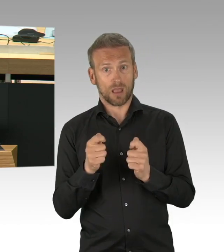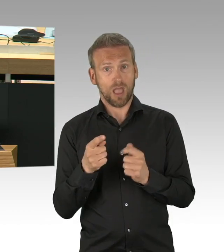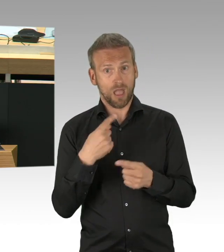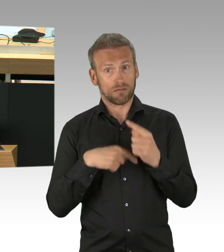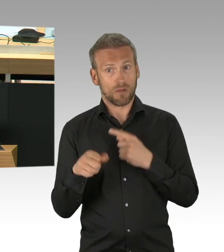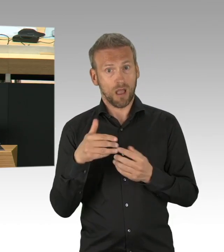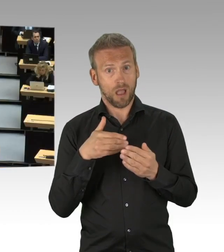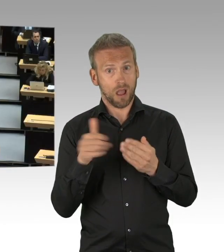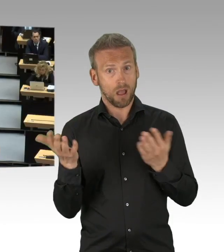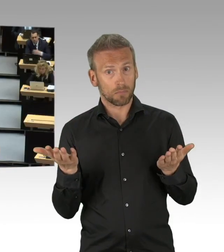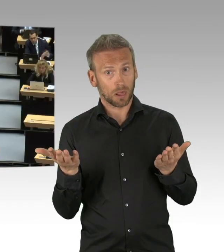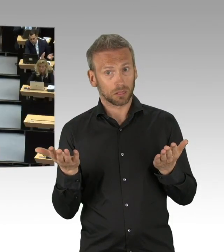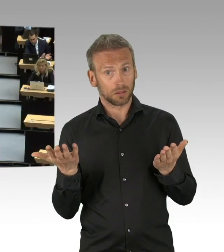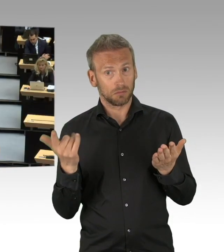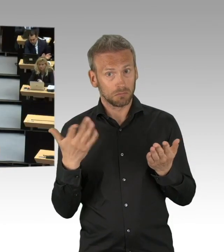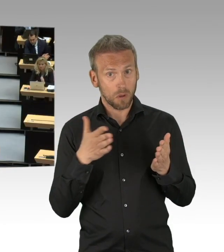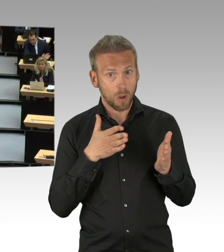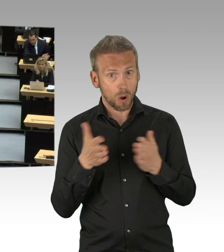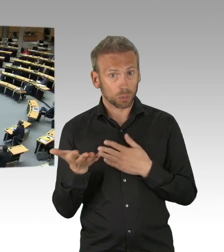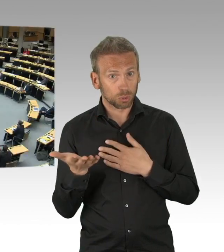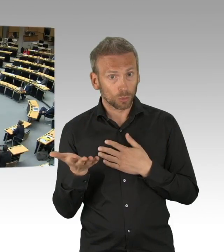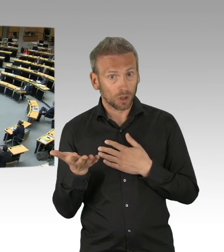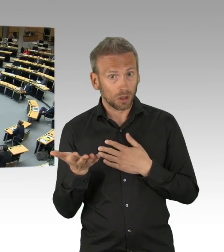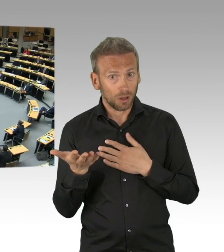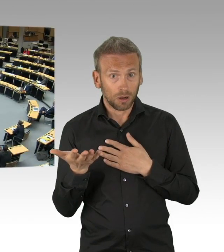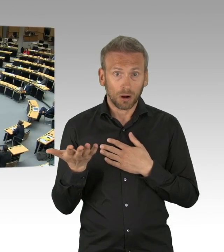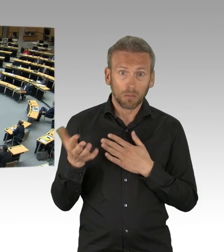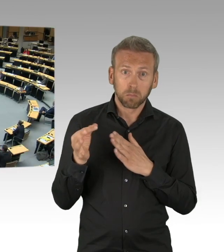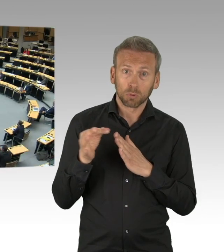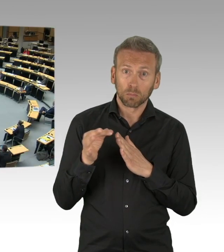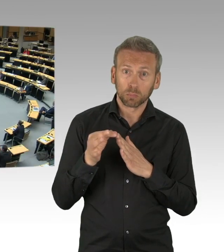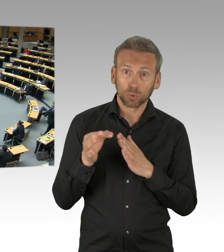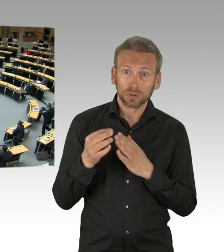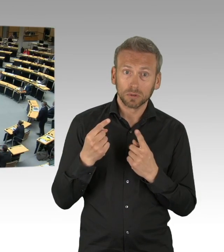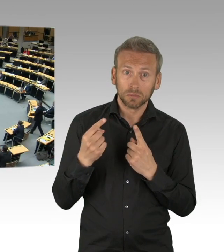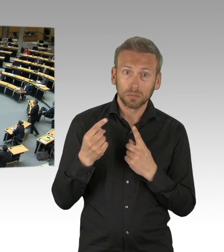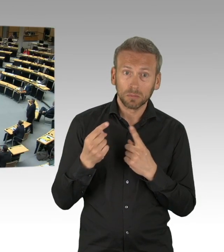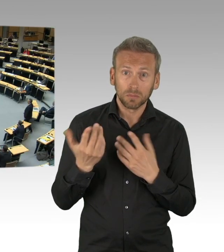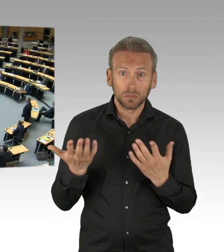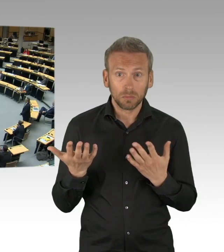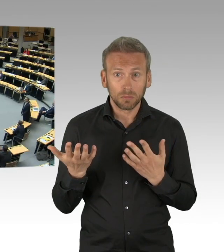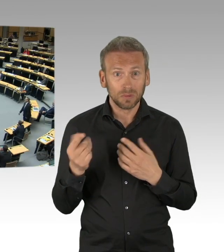(Beifall)